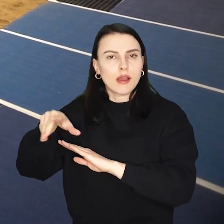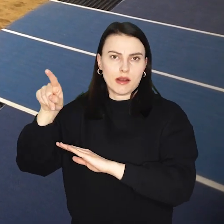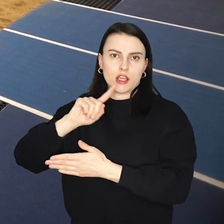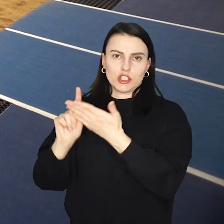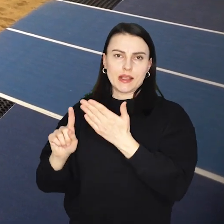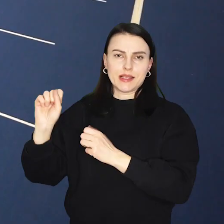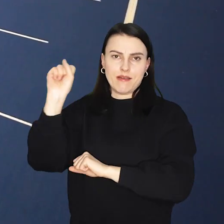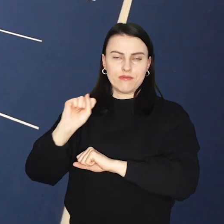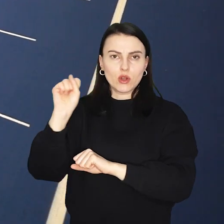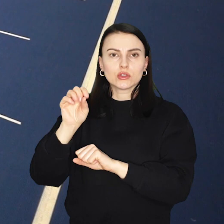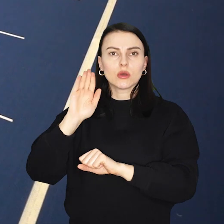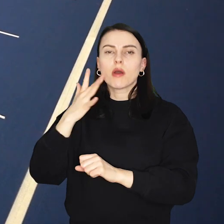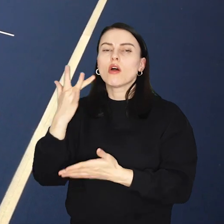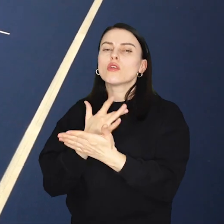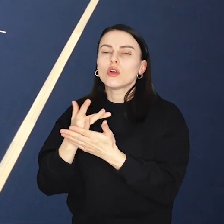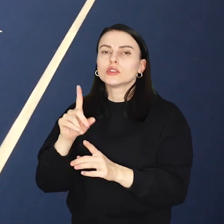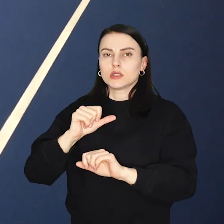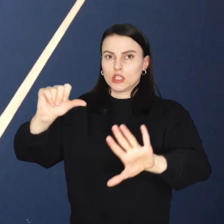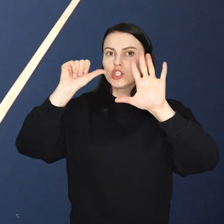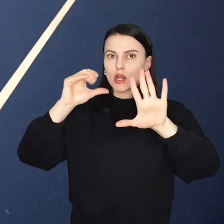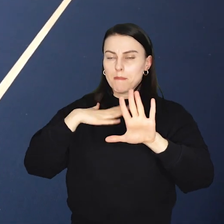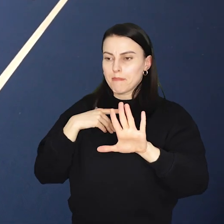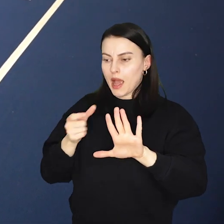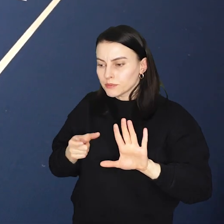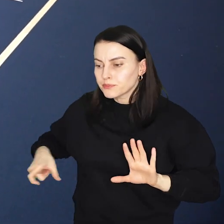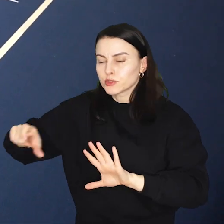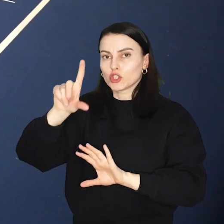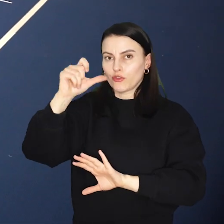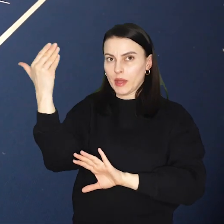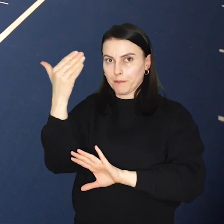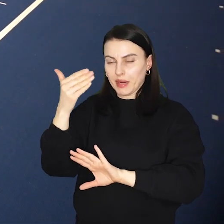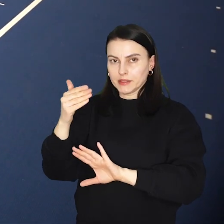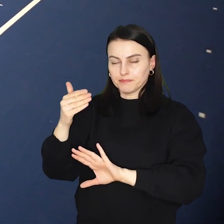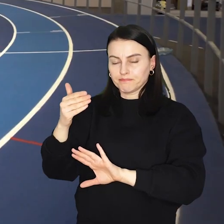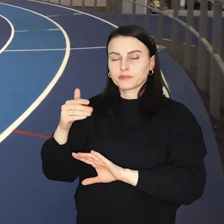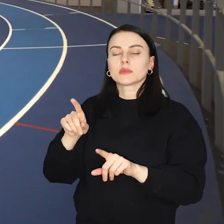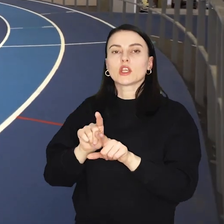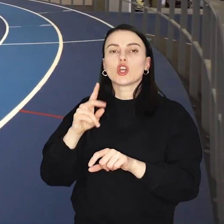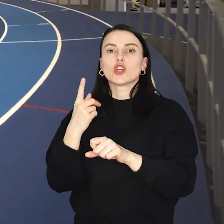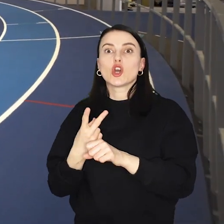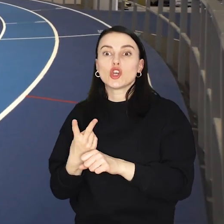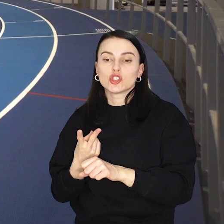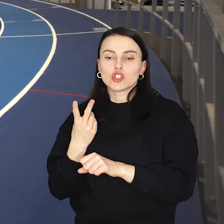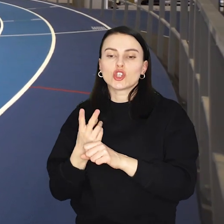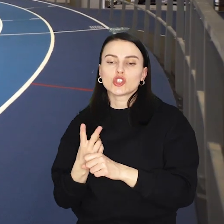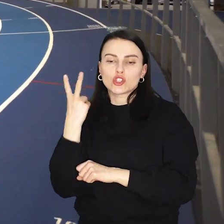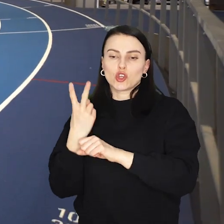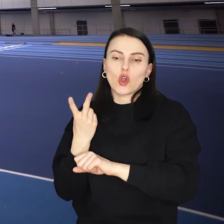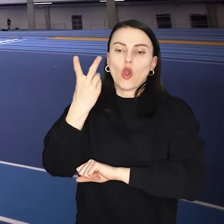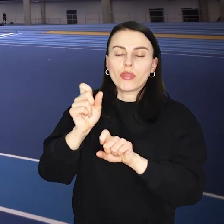Zawodnicy będą mogli korzystać między innymi z sześciotorowej bieżni 200m, skoczni w dal czy skoczni wzwyż